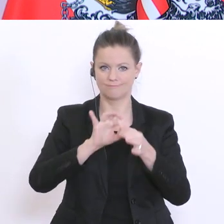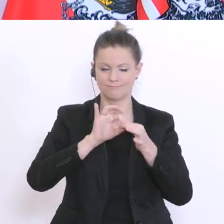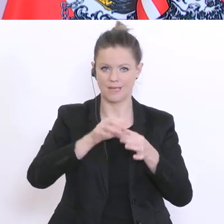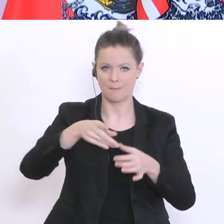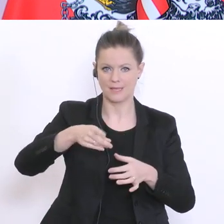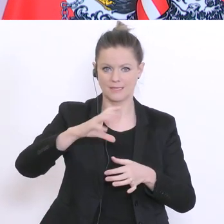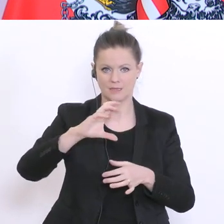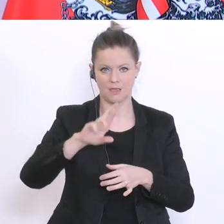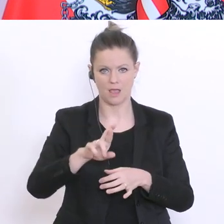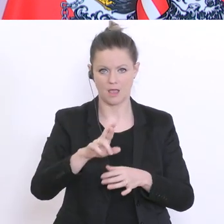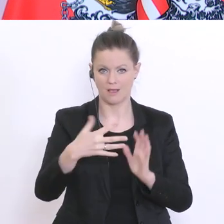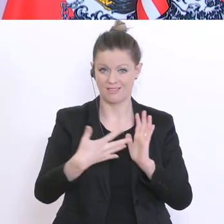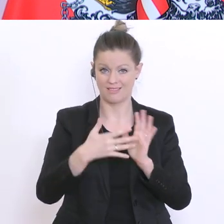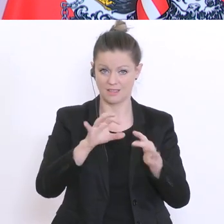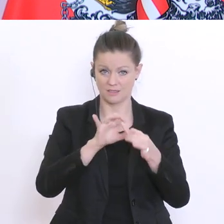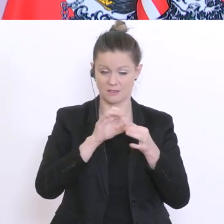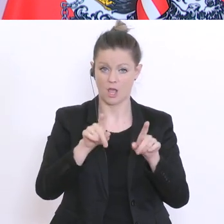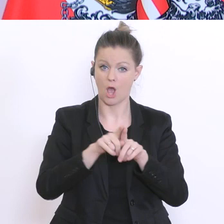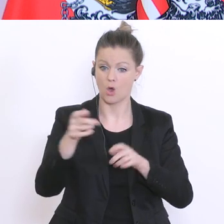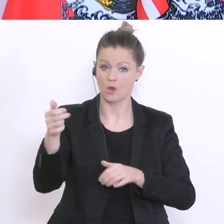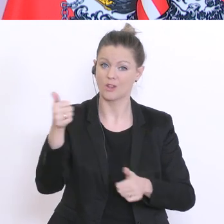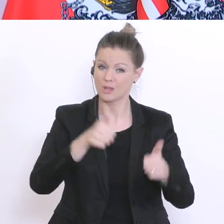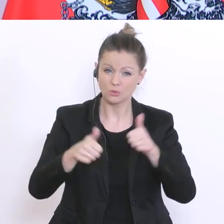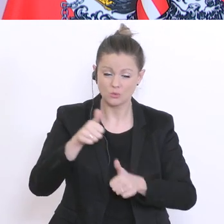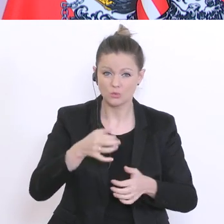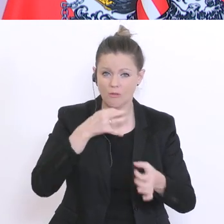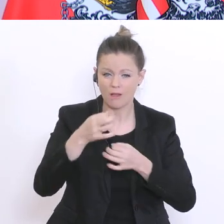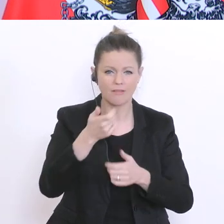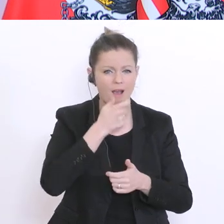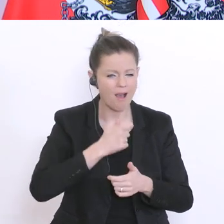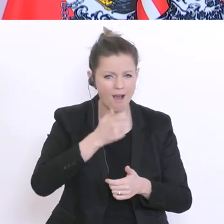noch zusätzliche Fragen werden gestellt: Alter, höchstabgeschlossene Schulbildung,